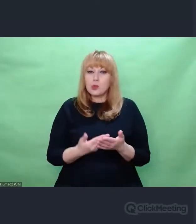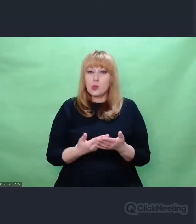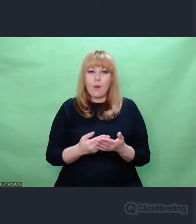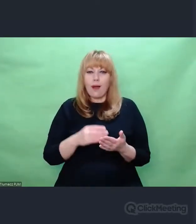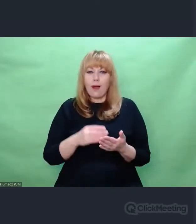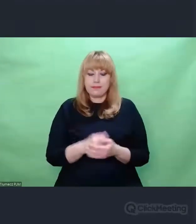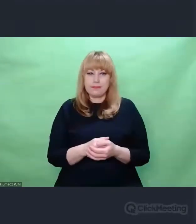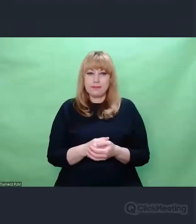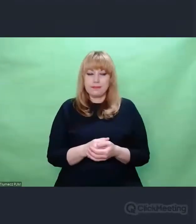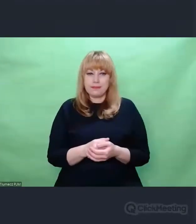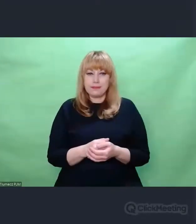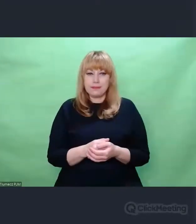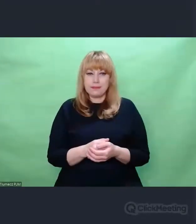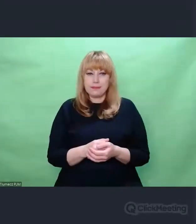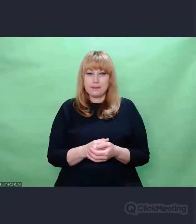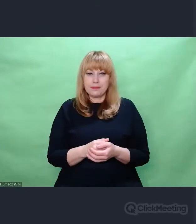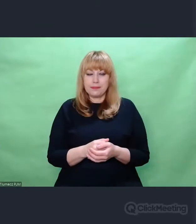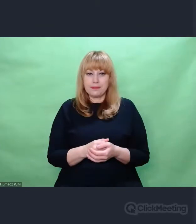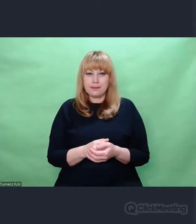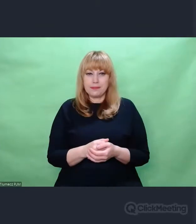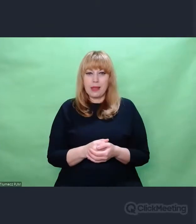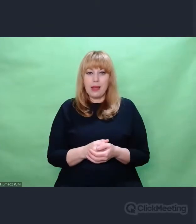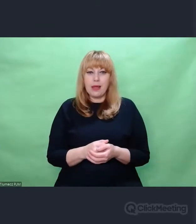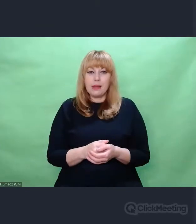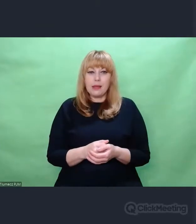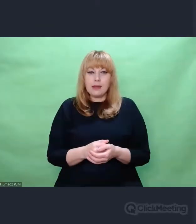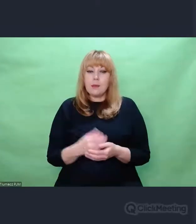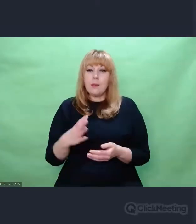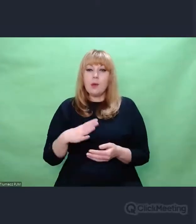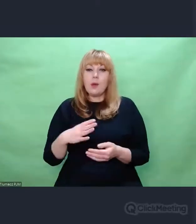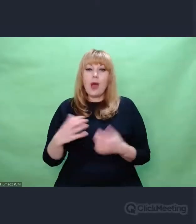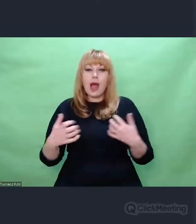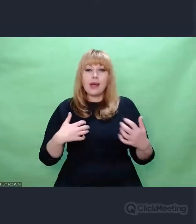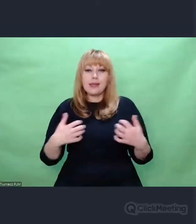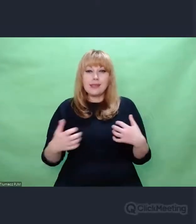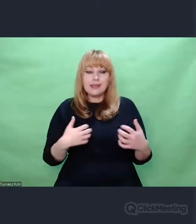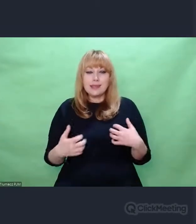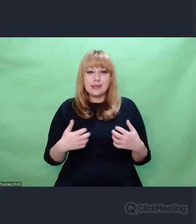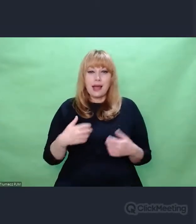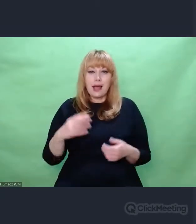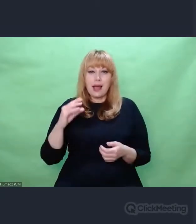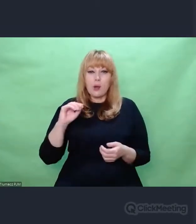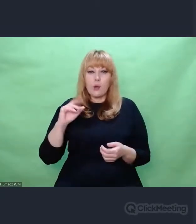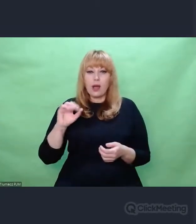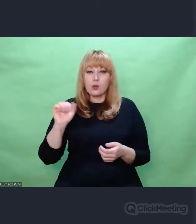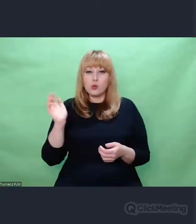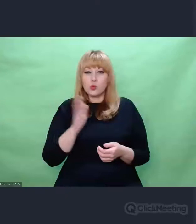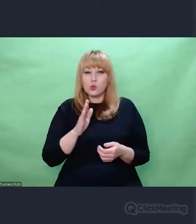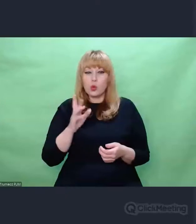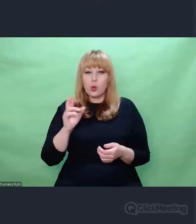jest zbiór dokonań takich artystów jak Eugeniusz Rudnik, Józef Patkowski